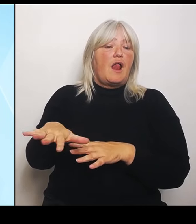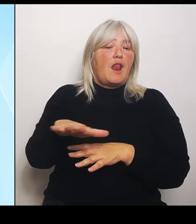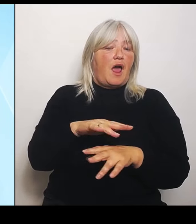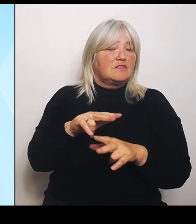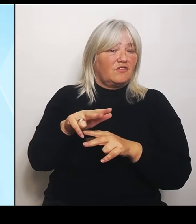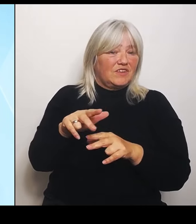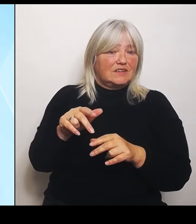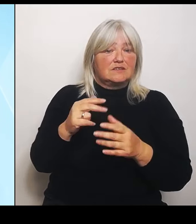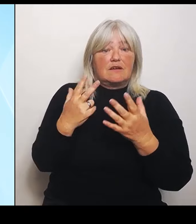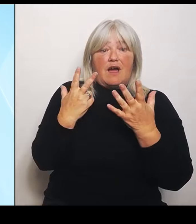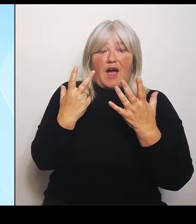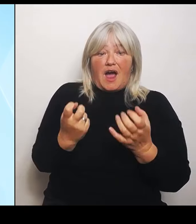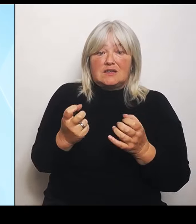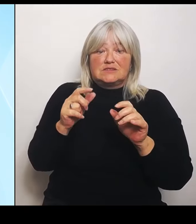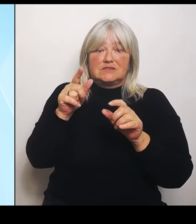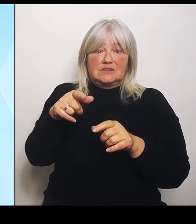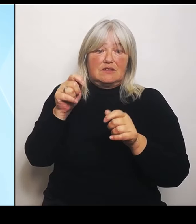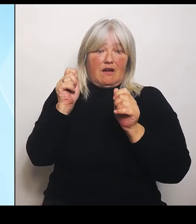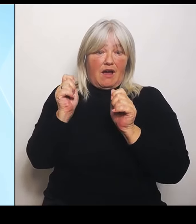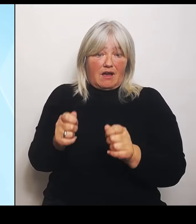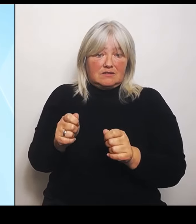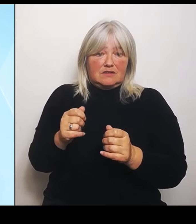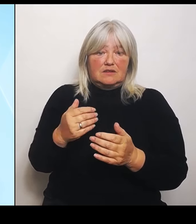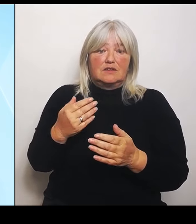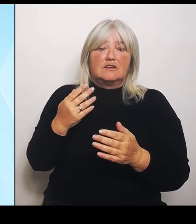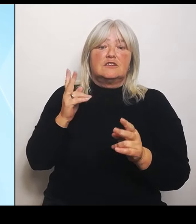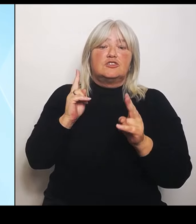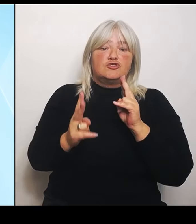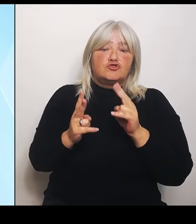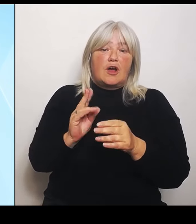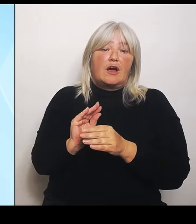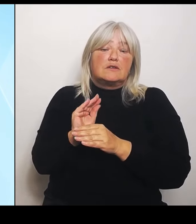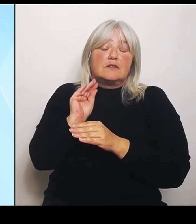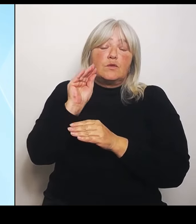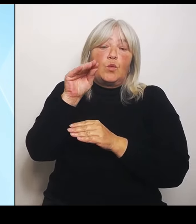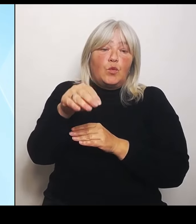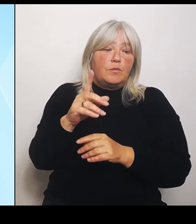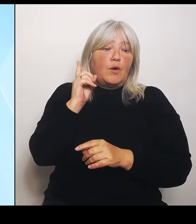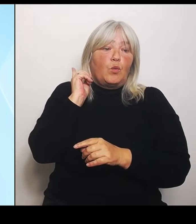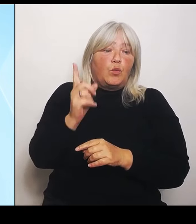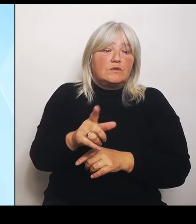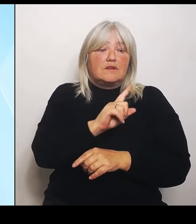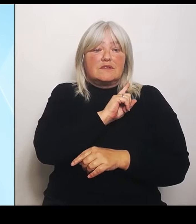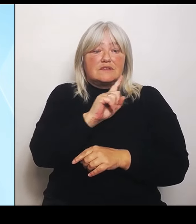über 100.000 € und davon liegen 37 Schadensfälle innerhalb des